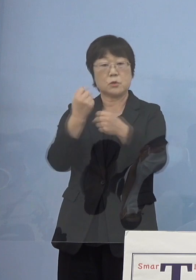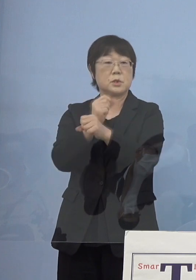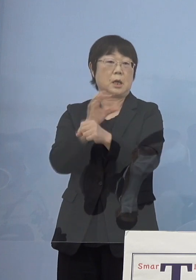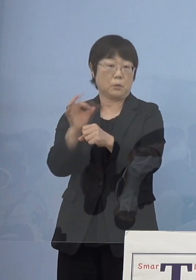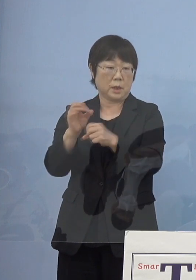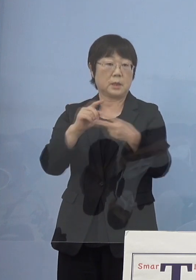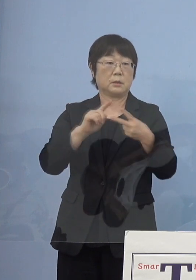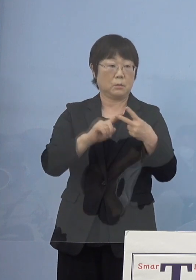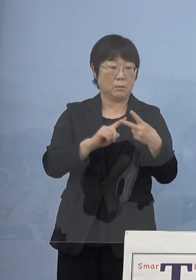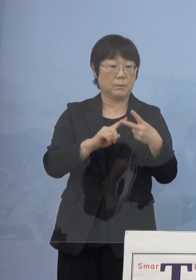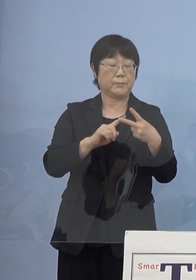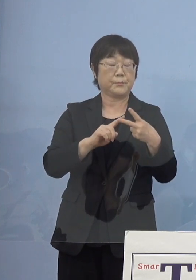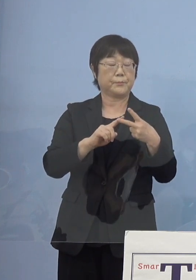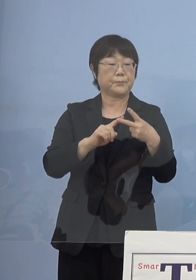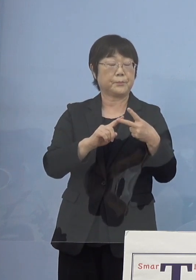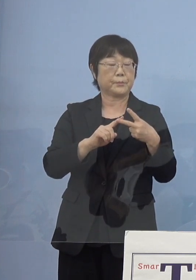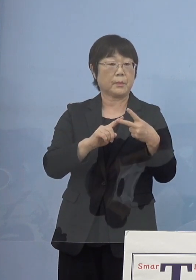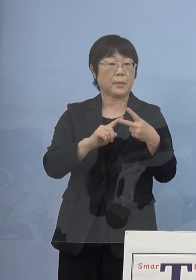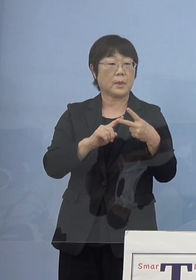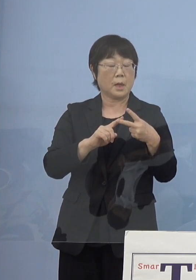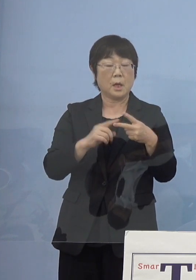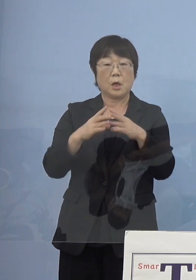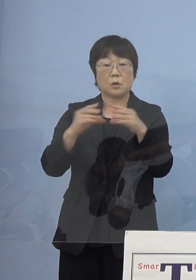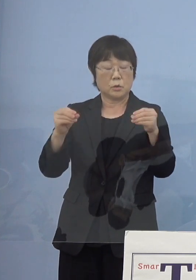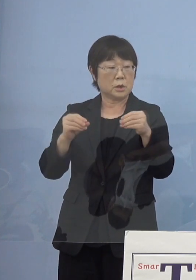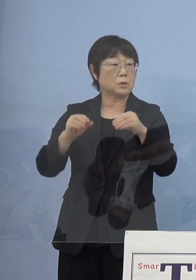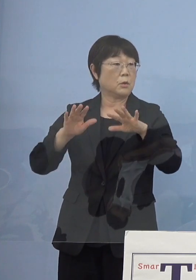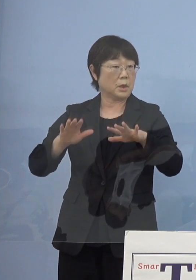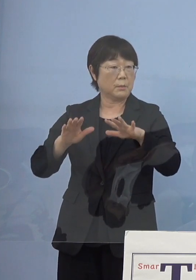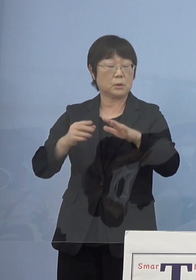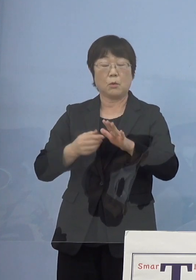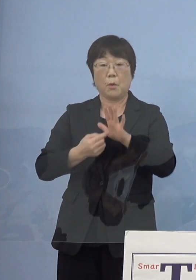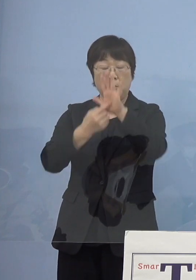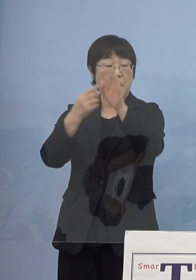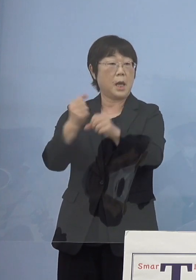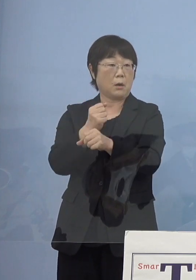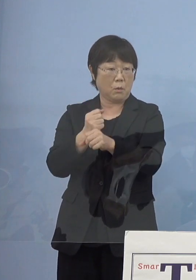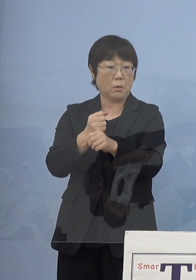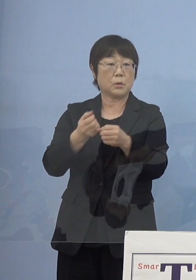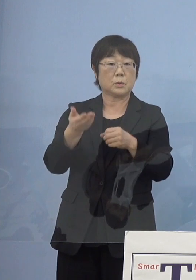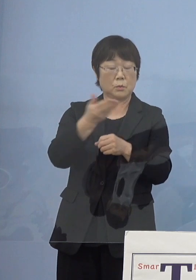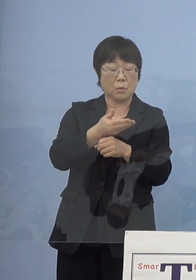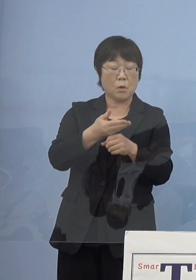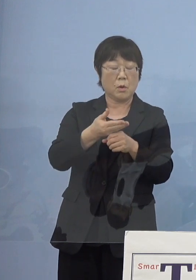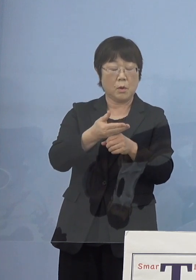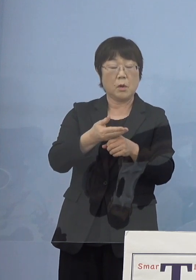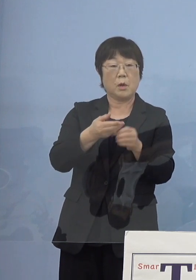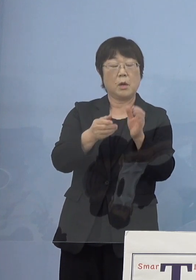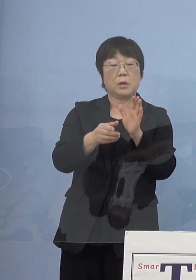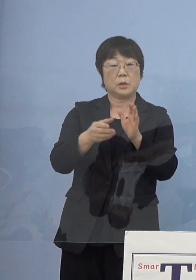そしてこれが国の現代の名工に さらには叙勲につながっていく